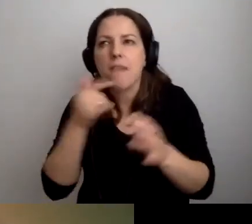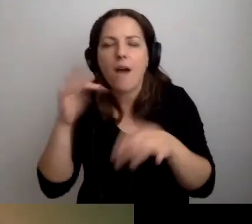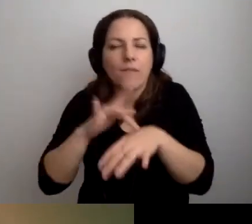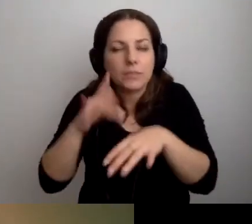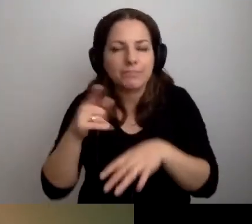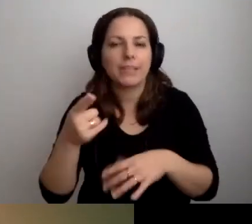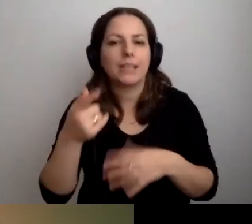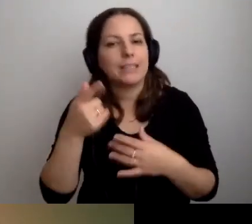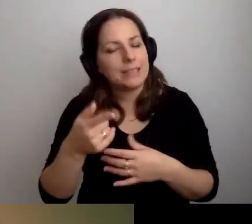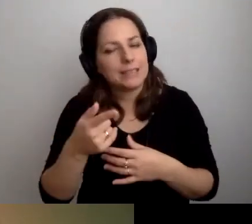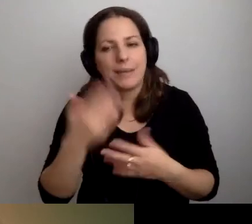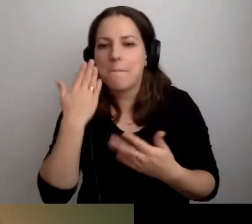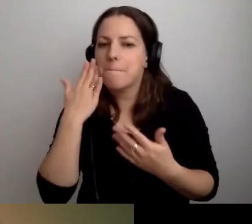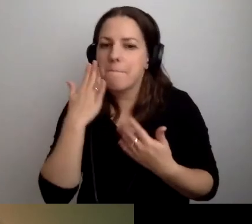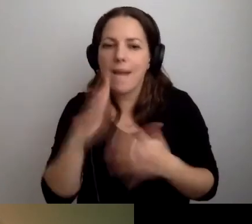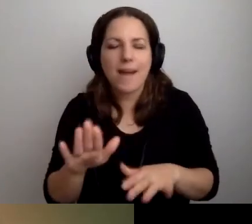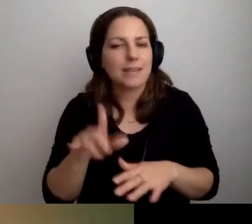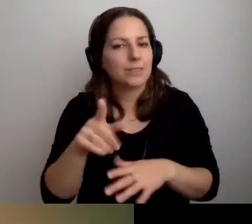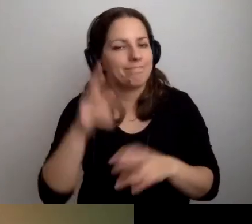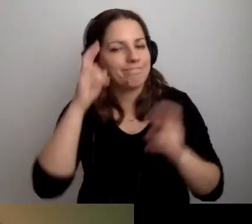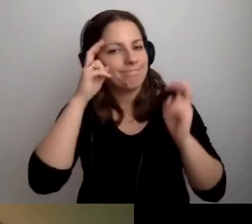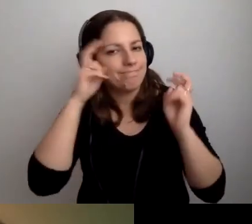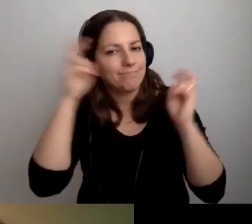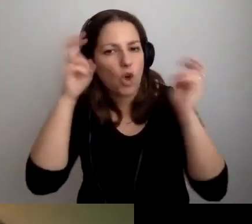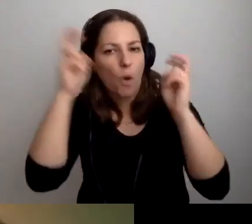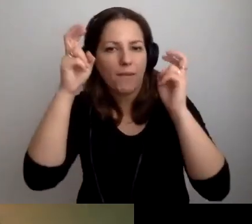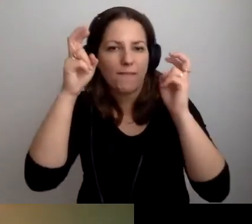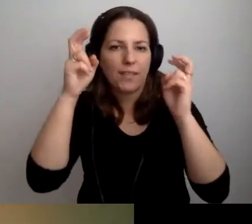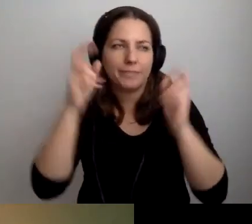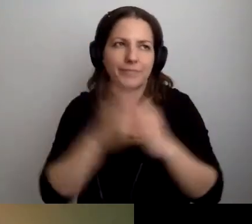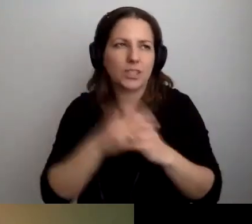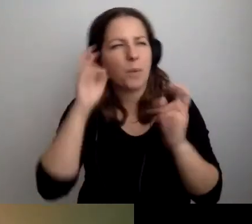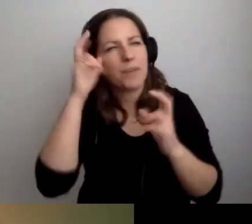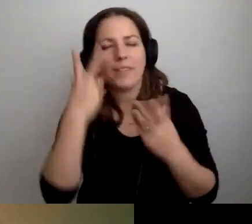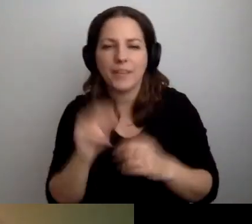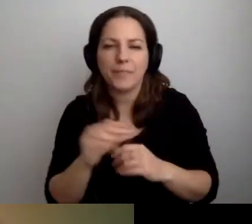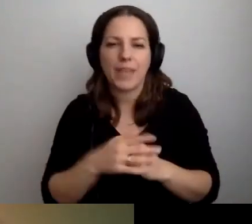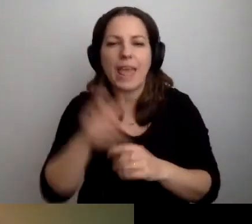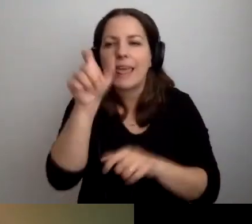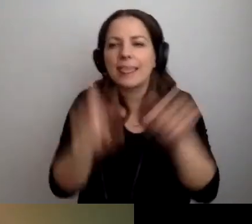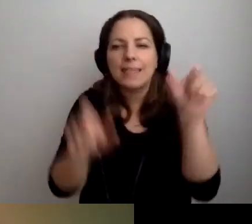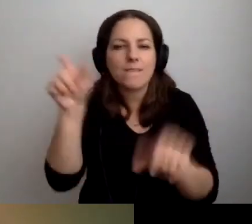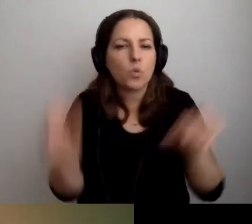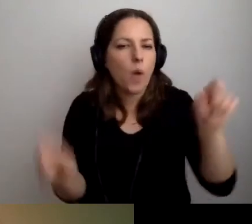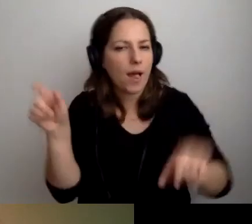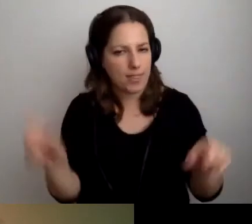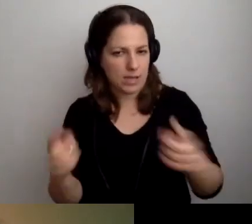To bardzo skomplikowany... Nie skomplikowany, ale bardzo indywidualna sytuacja.